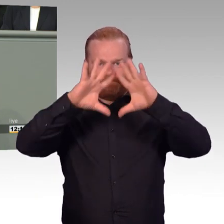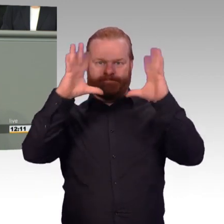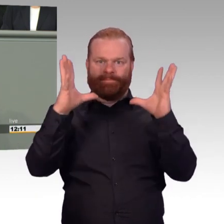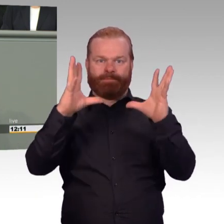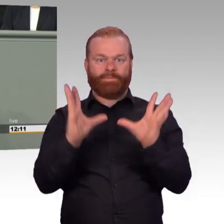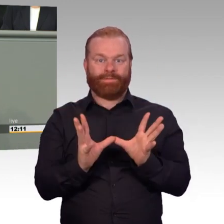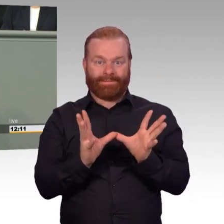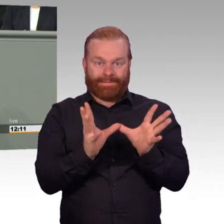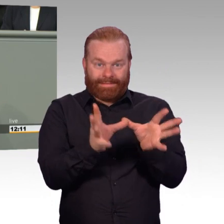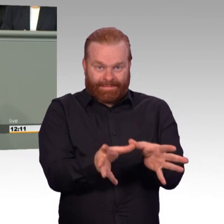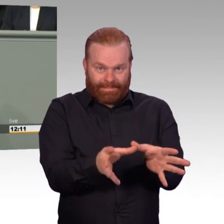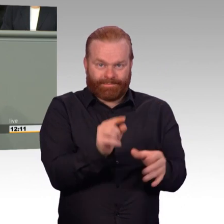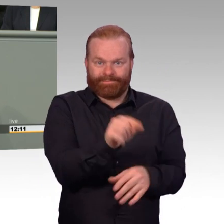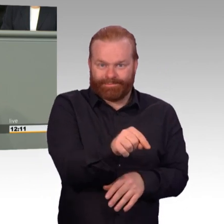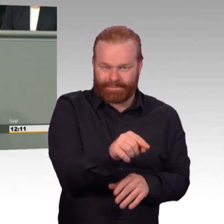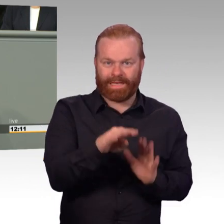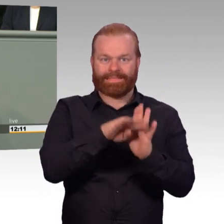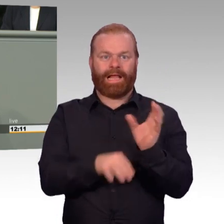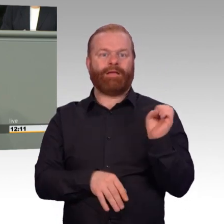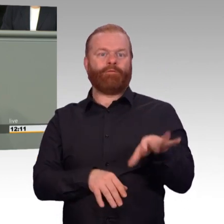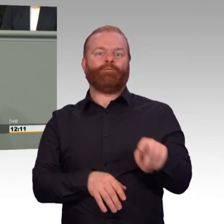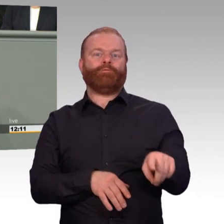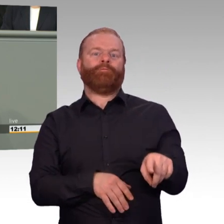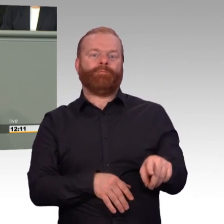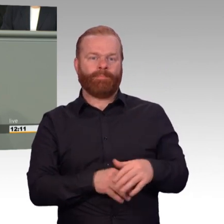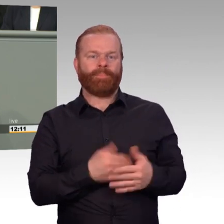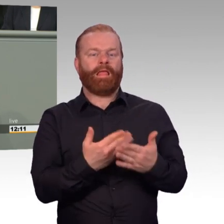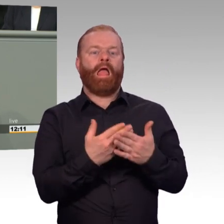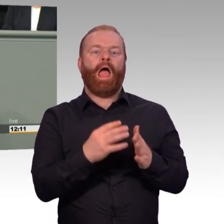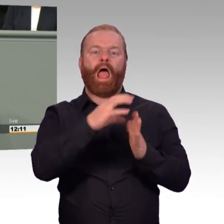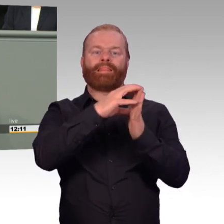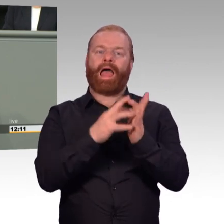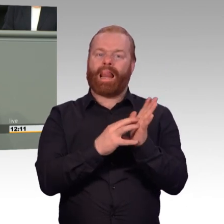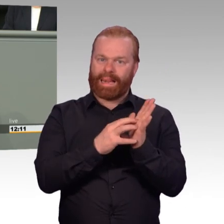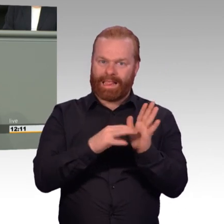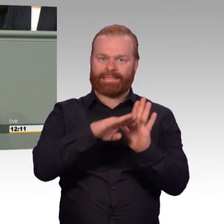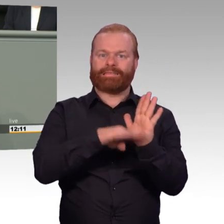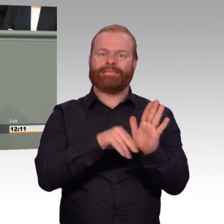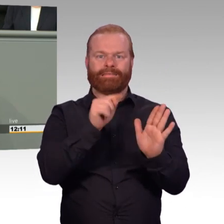von Zeitsoldaten, die aus dem aktiven Dienst ausscheiden. Das ist ein wichtiger Schritt-, (Beifall)